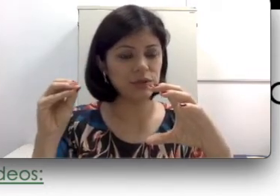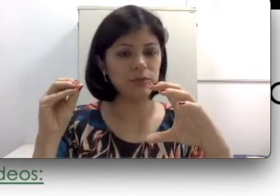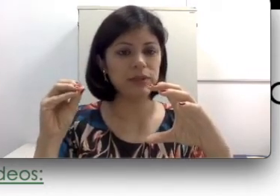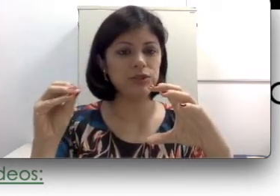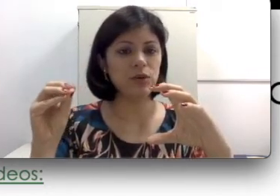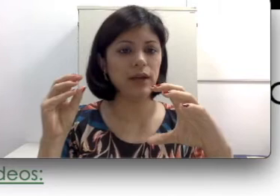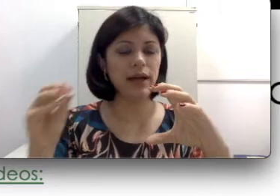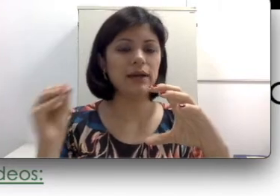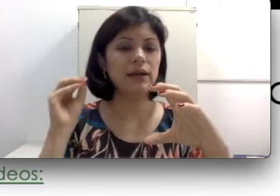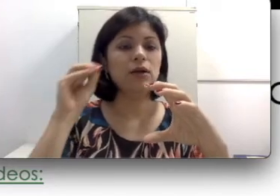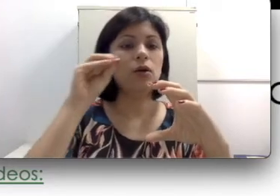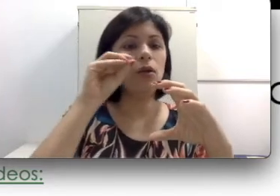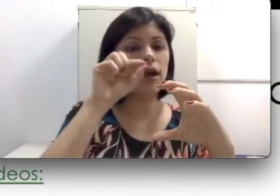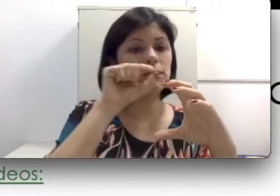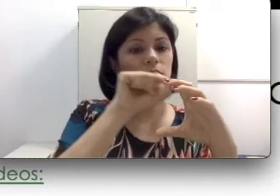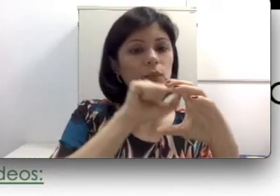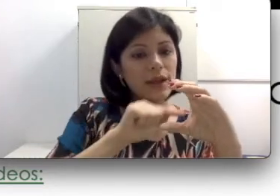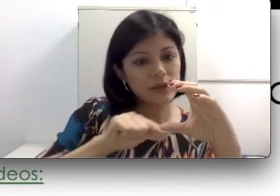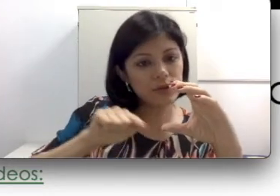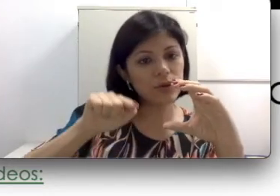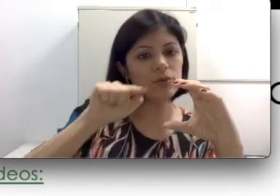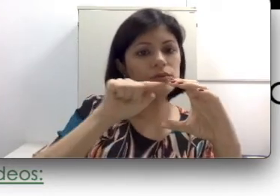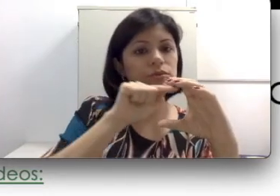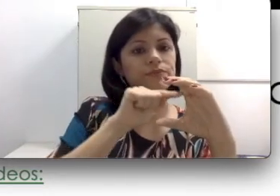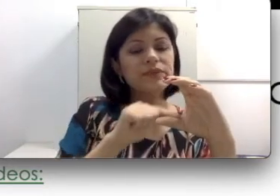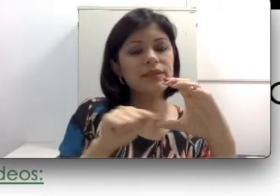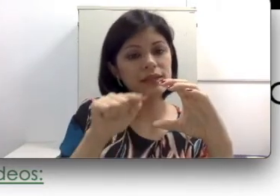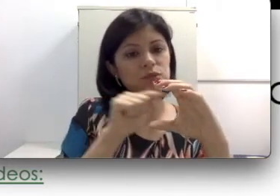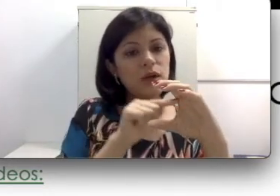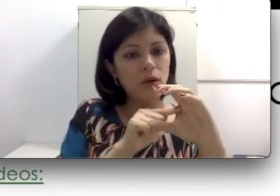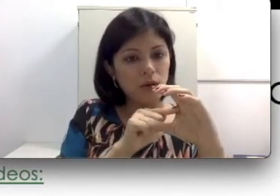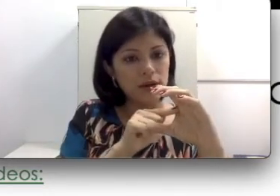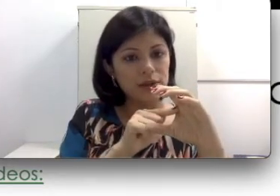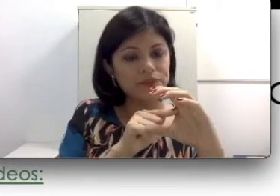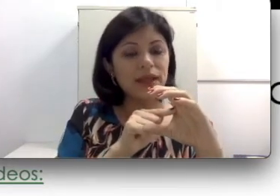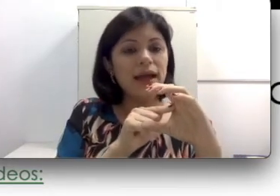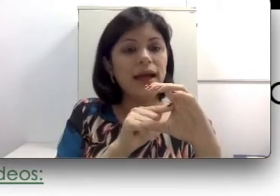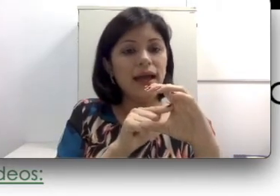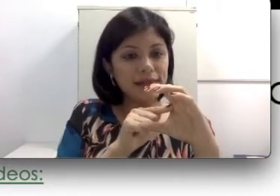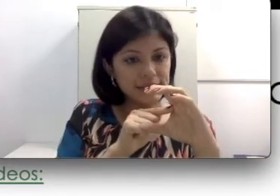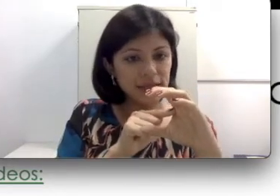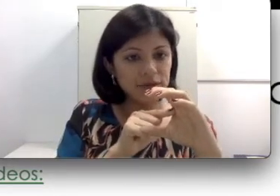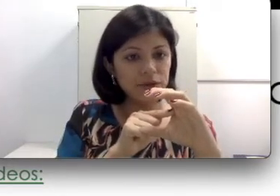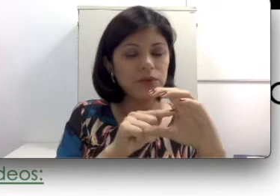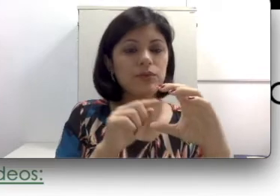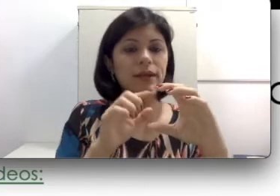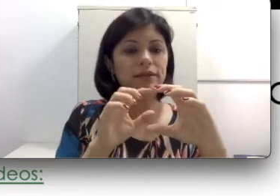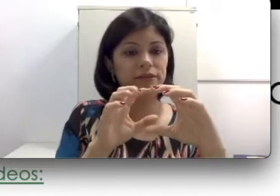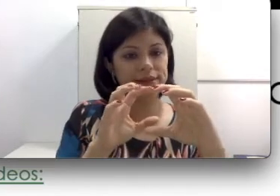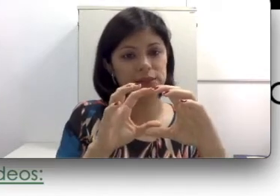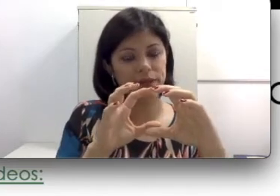implante coclear vai ser colocado um eletrodo na sua cóclea. Esse eletrodo vai ser esperado